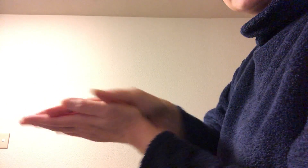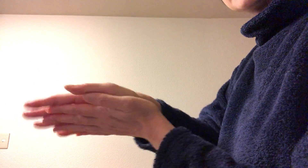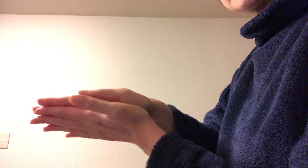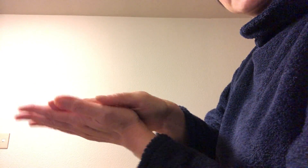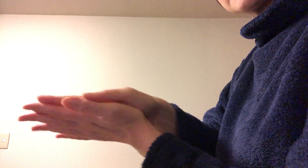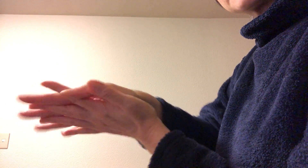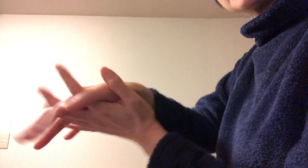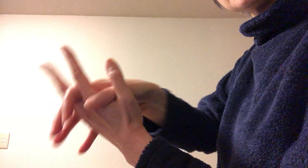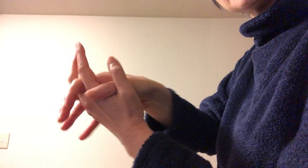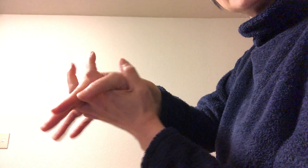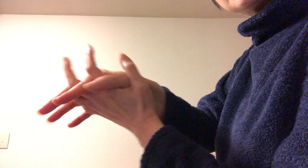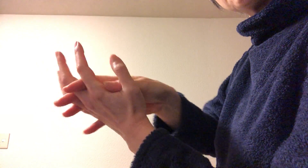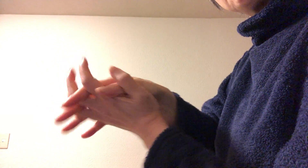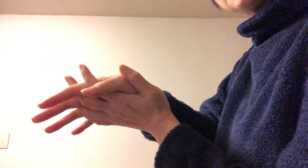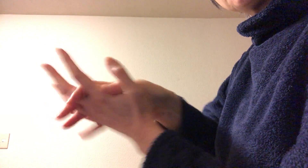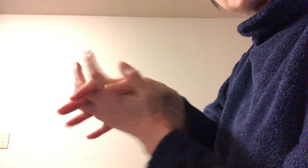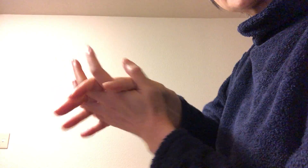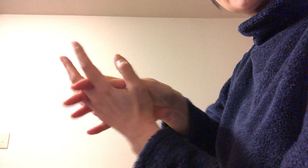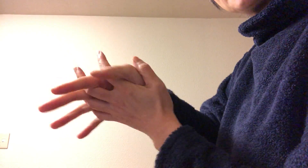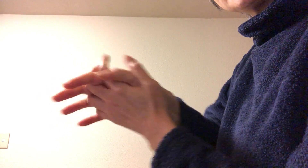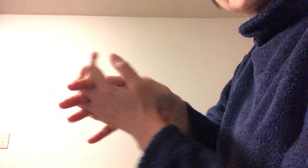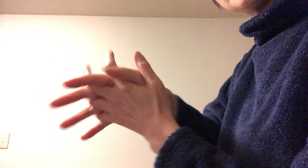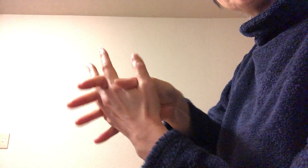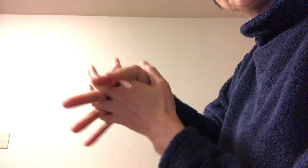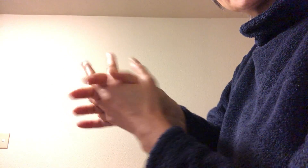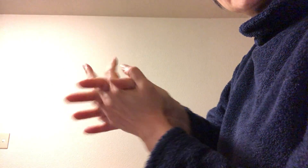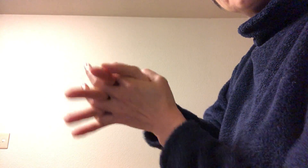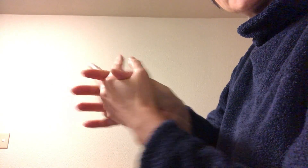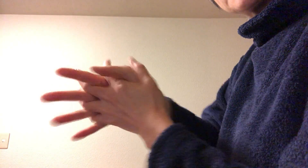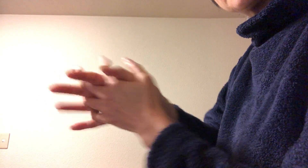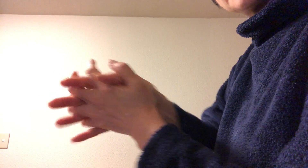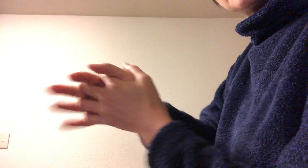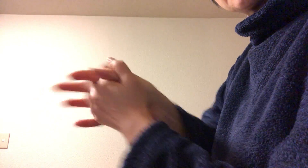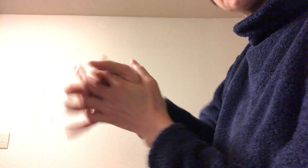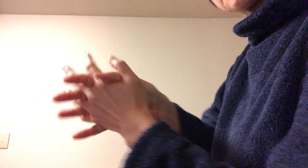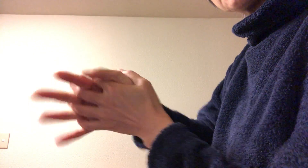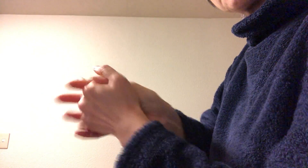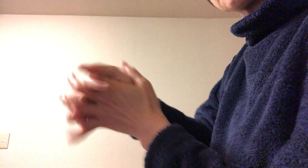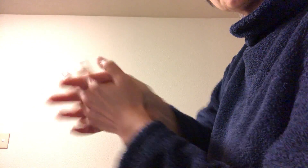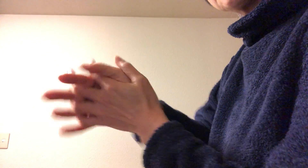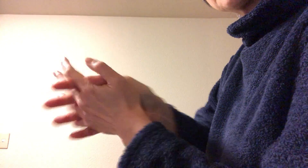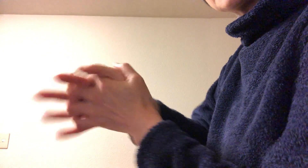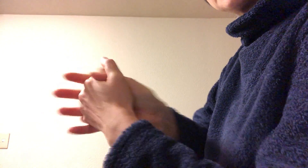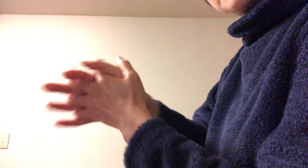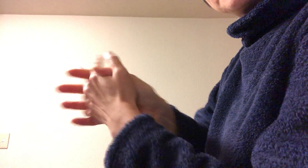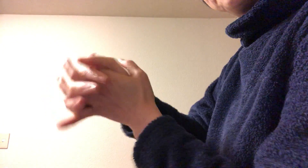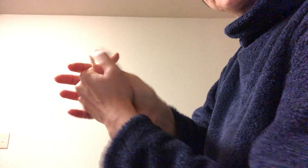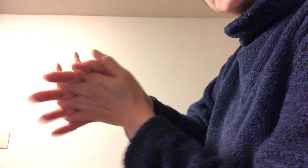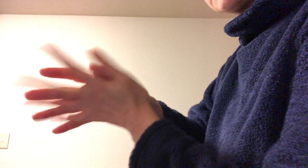延したら、次に指の股まで まずこすこすこすこすってする